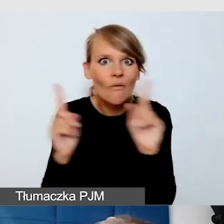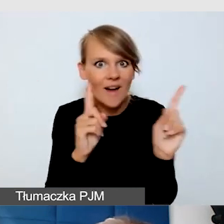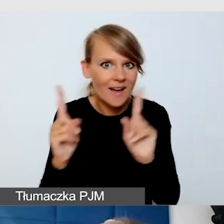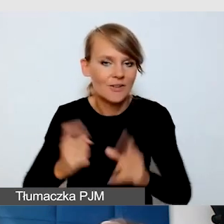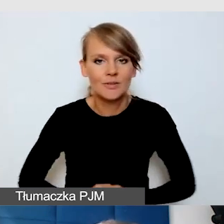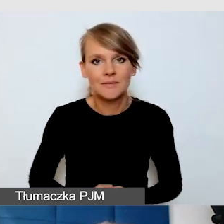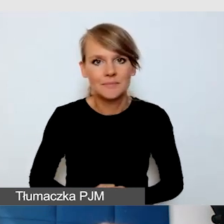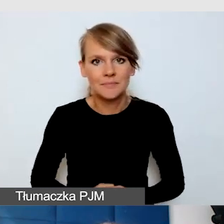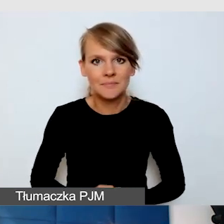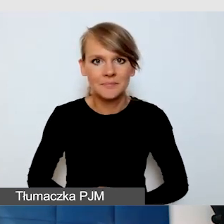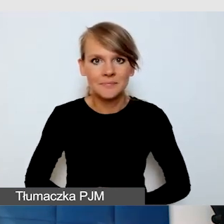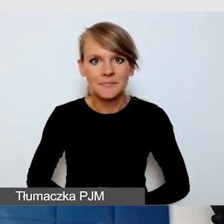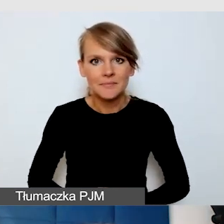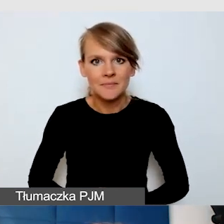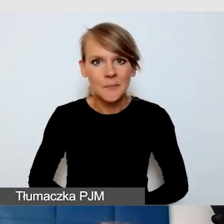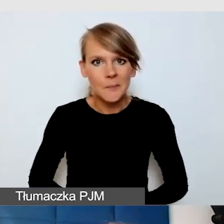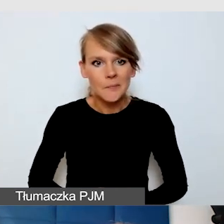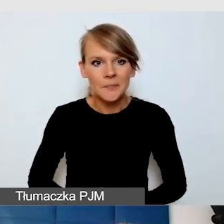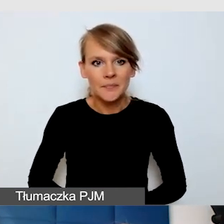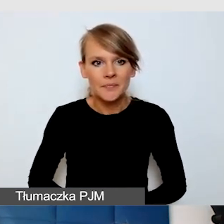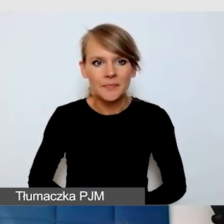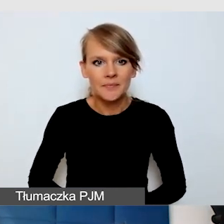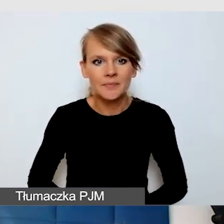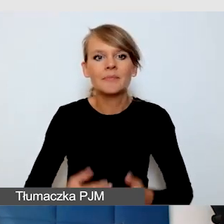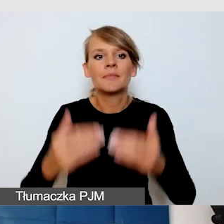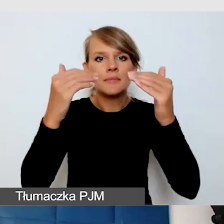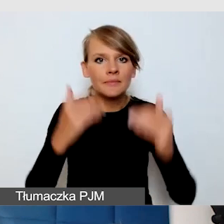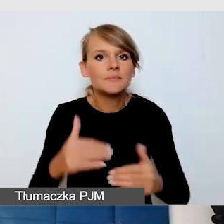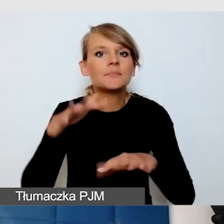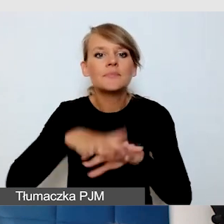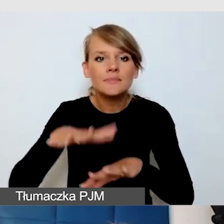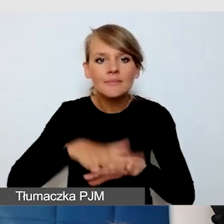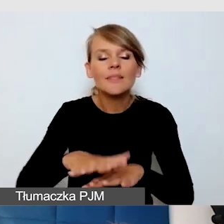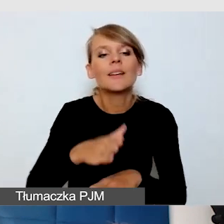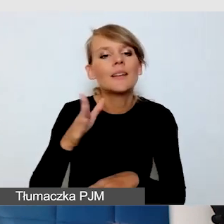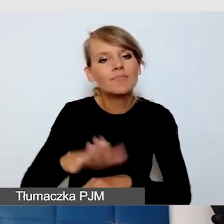Kolejny punkt to są tzw. systemy wspomagania słyszenia na wydarzeniu.